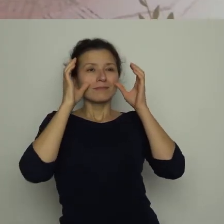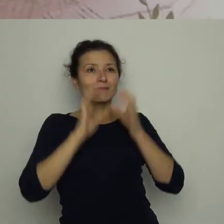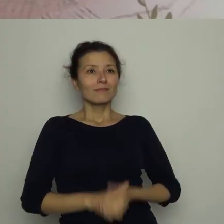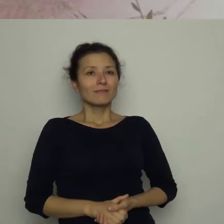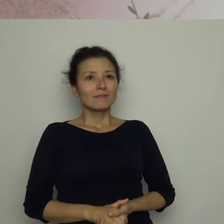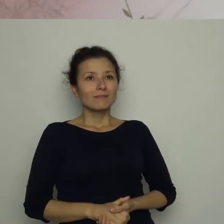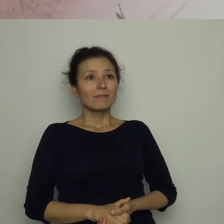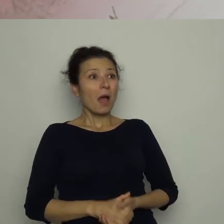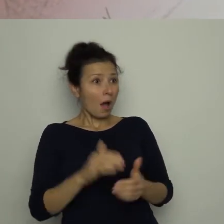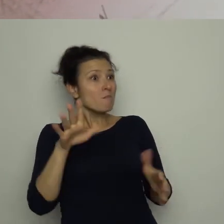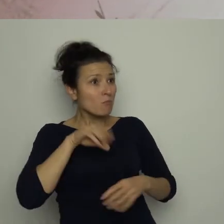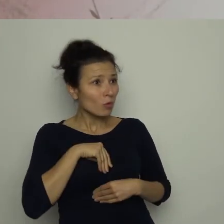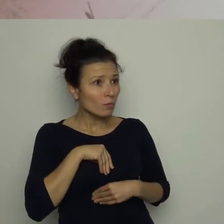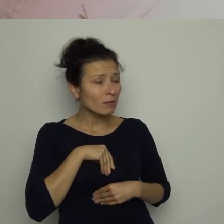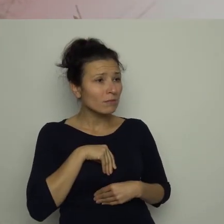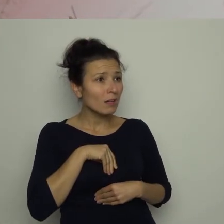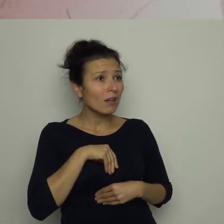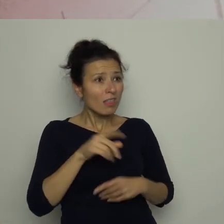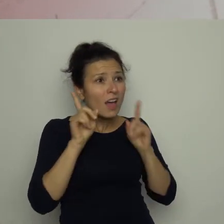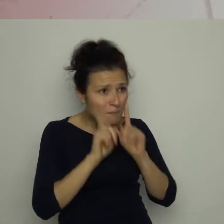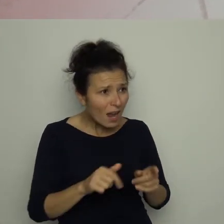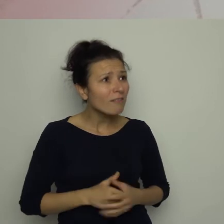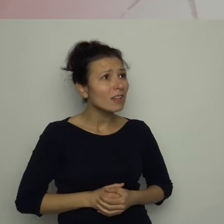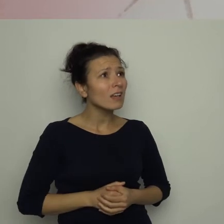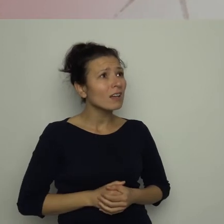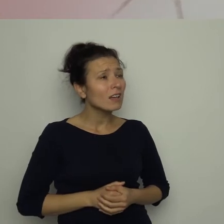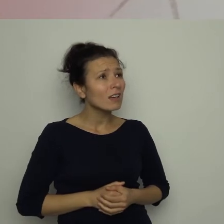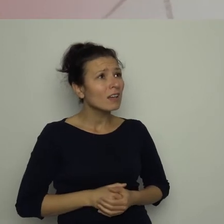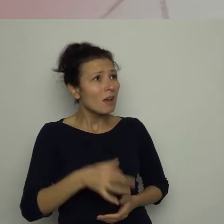Mógłbym? Naprawdę? – pytał z niedowierzaniem.